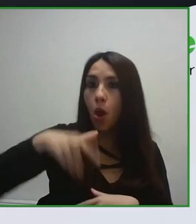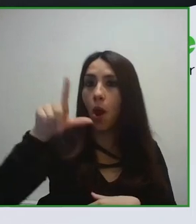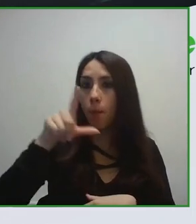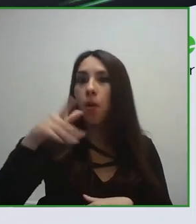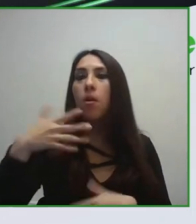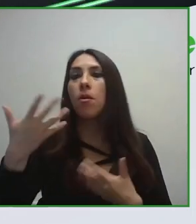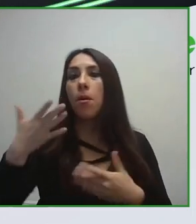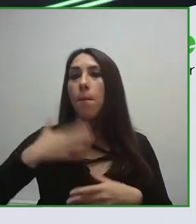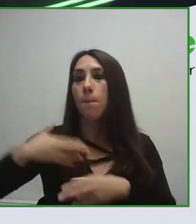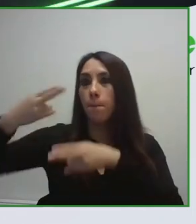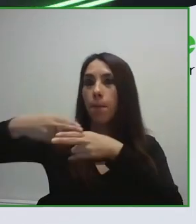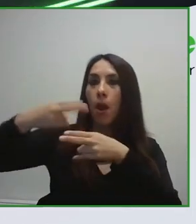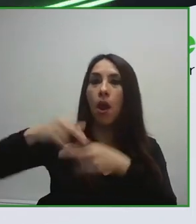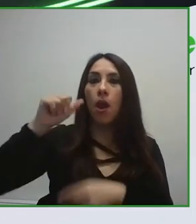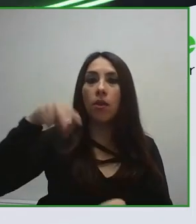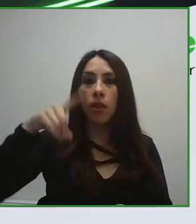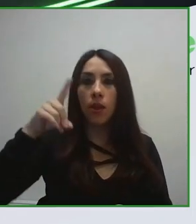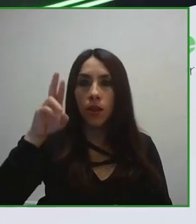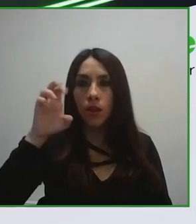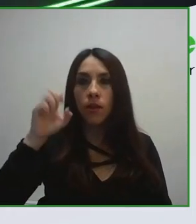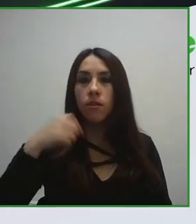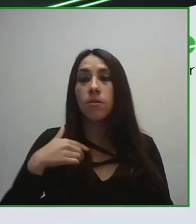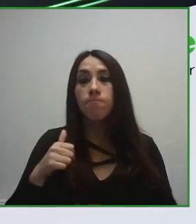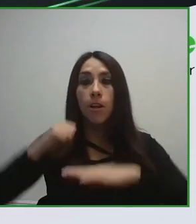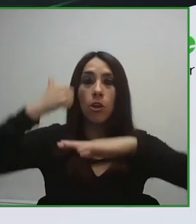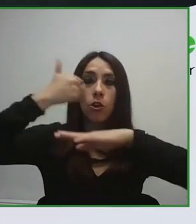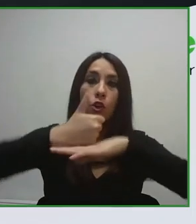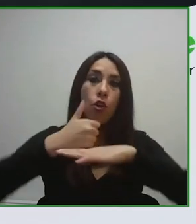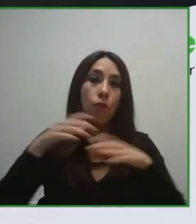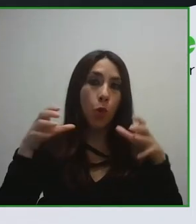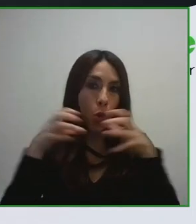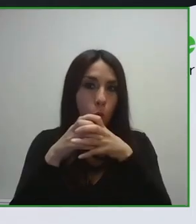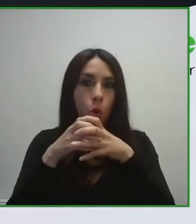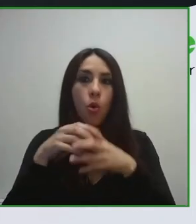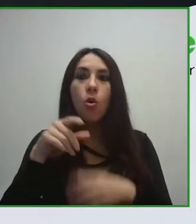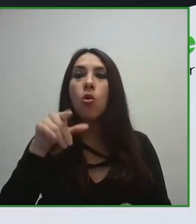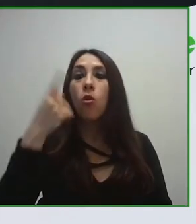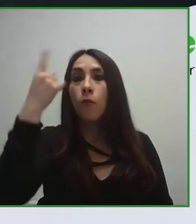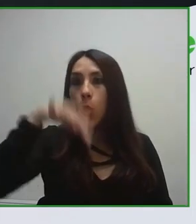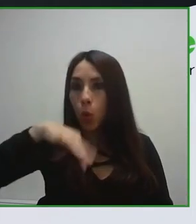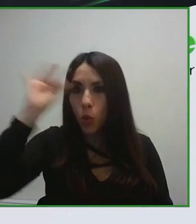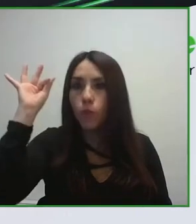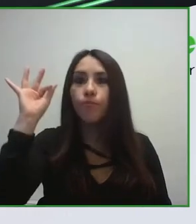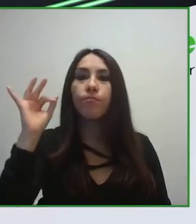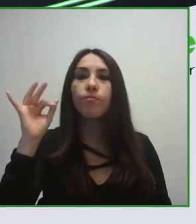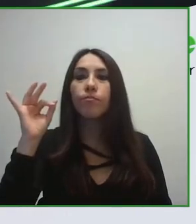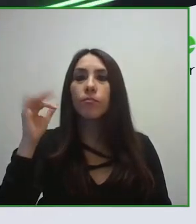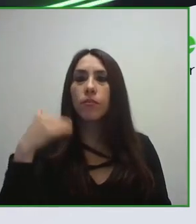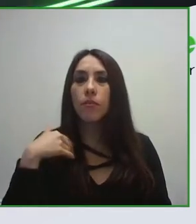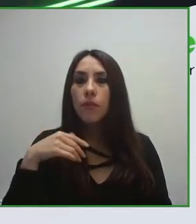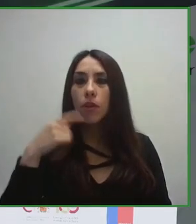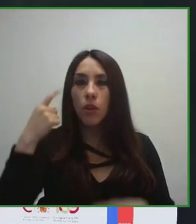turística, como puede ser un hotel o puede ser un destino, sepan de accesibilidad para